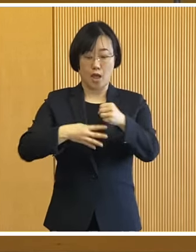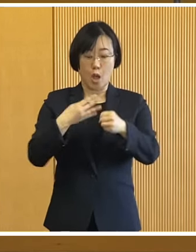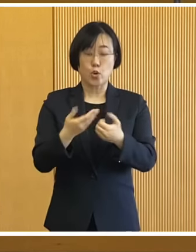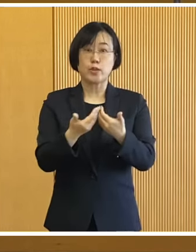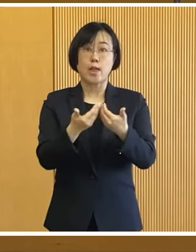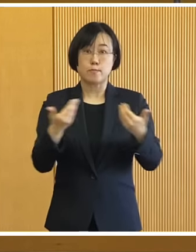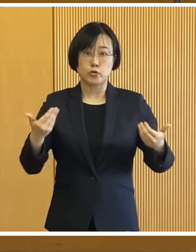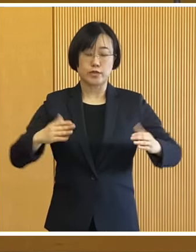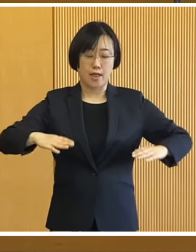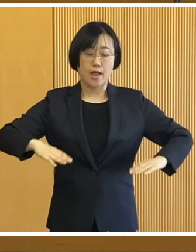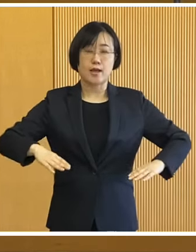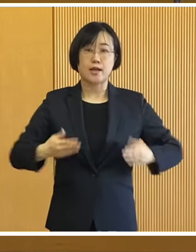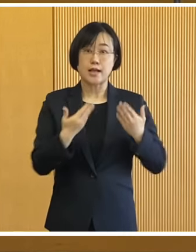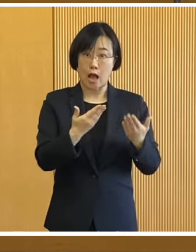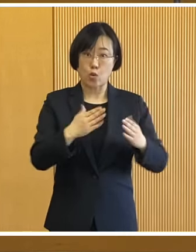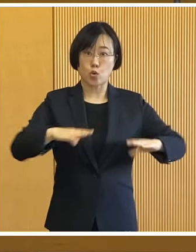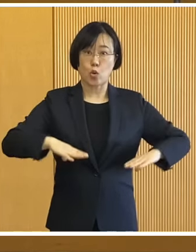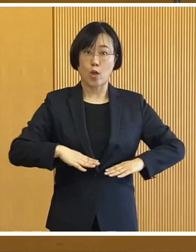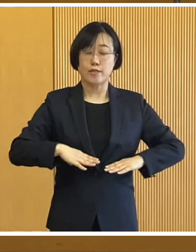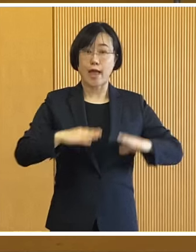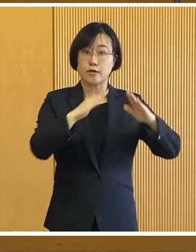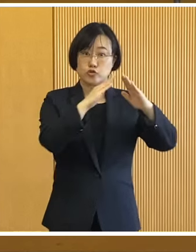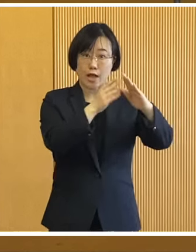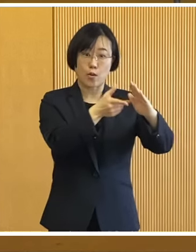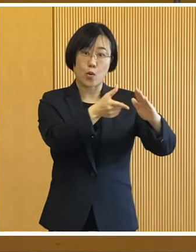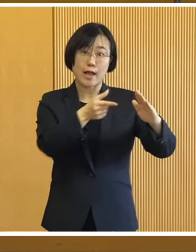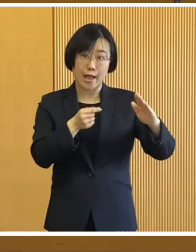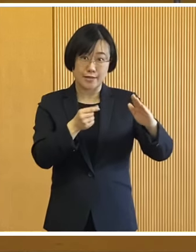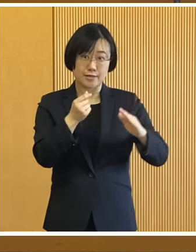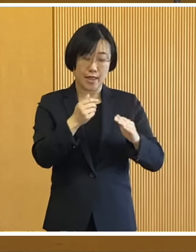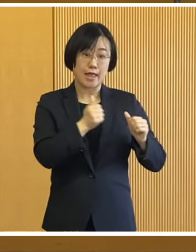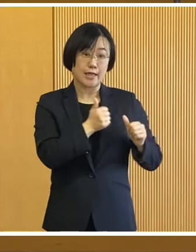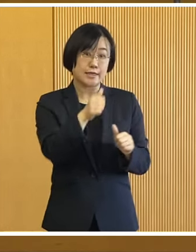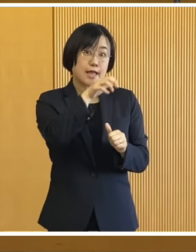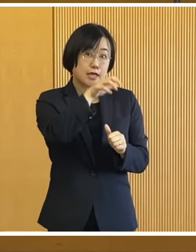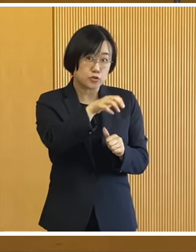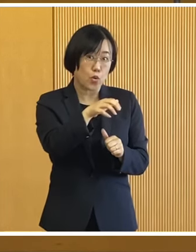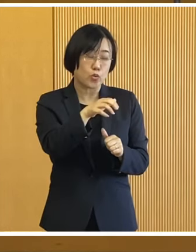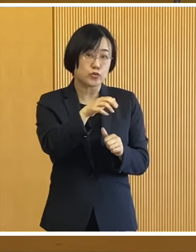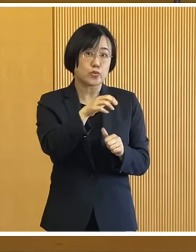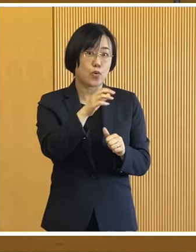4年ぶりに学校の体育館を 避難所と想定いたしまして